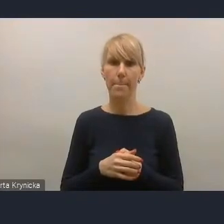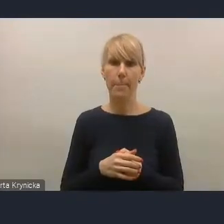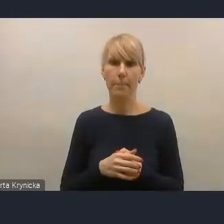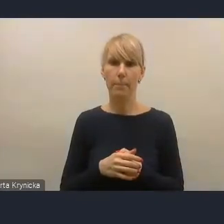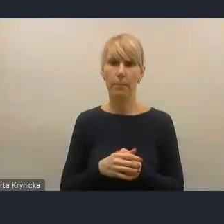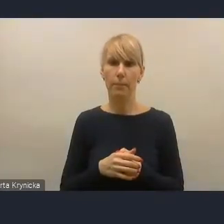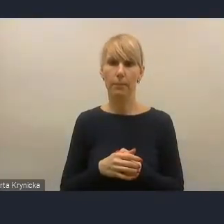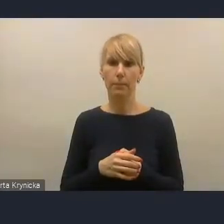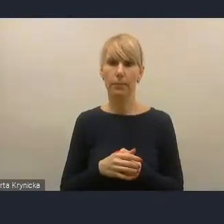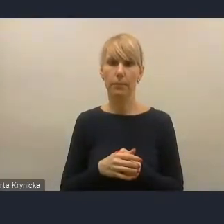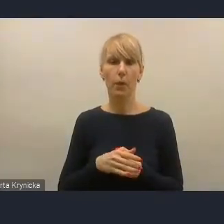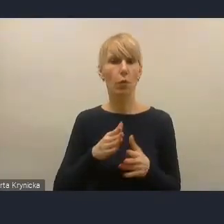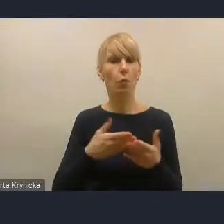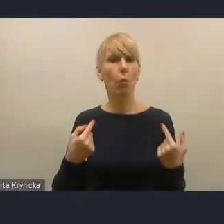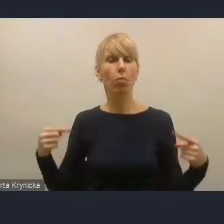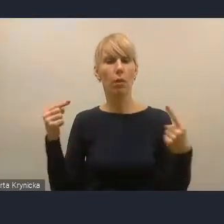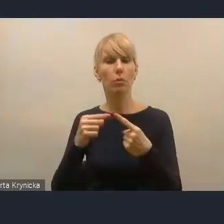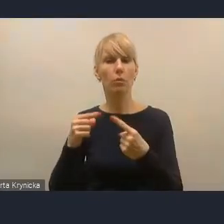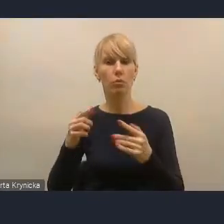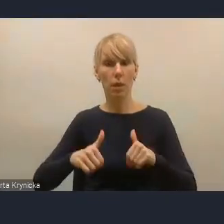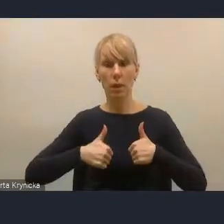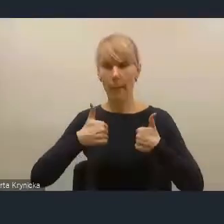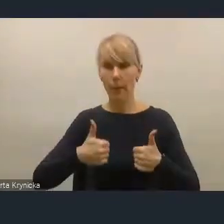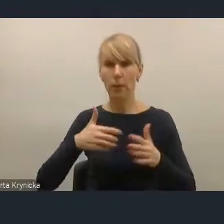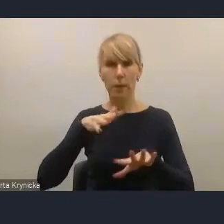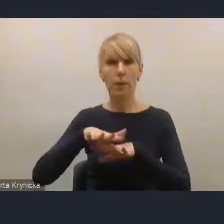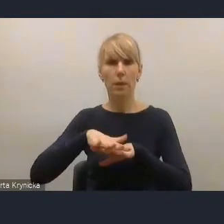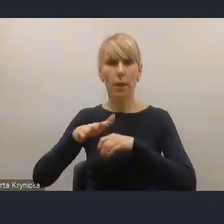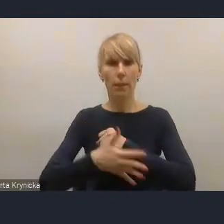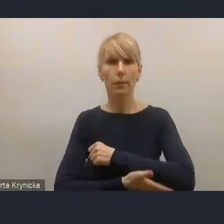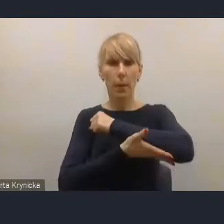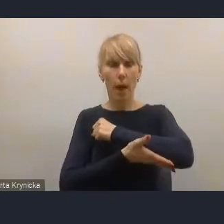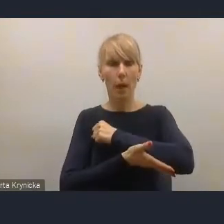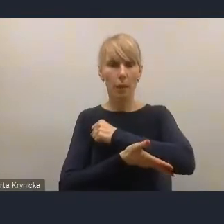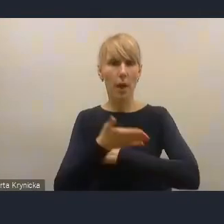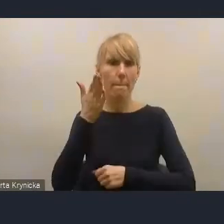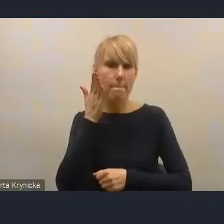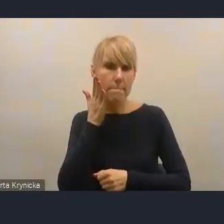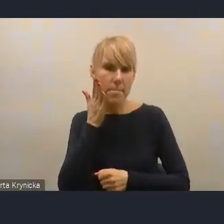dotyczący stabilizacji systemu wsparcia mieszkalnictwa, był rzeczywiście przestrzegany.